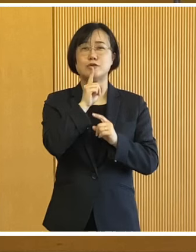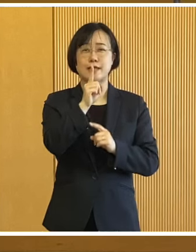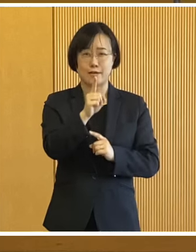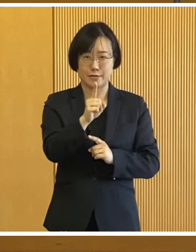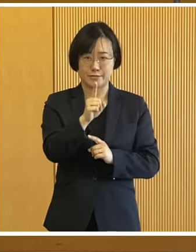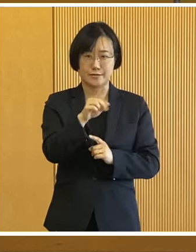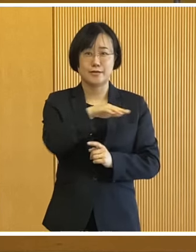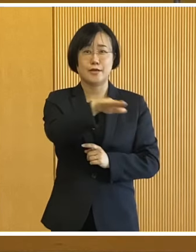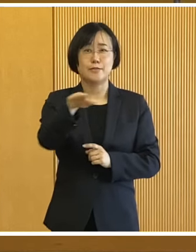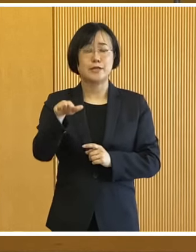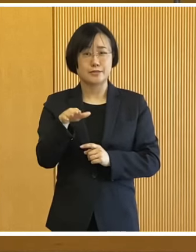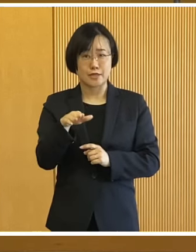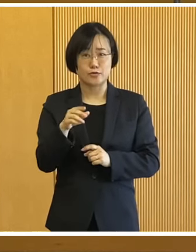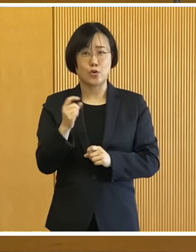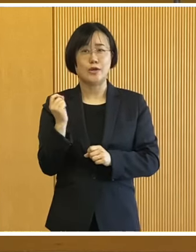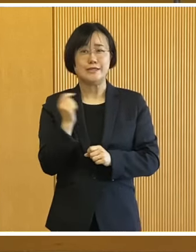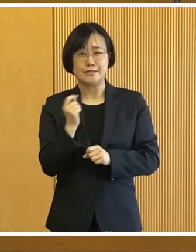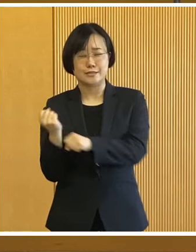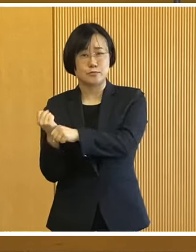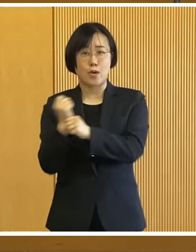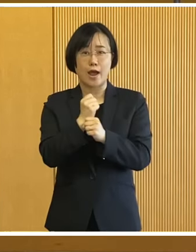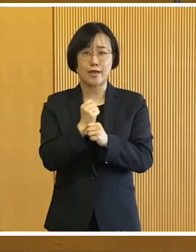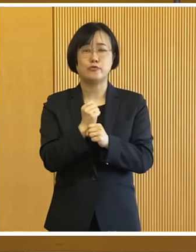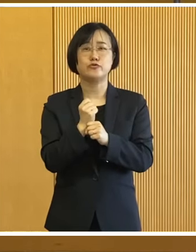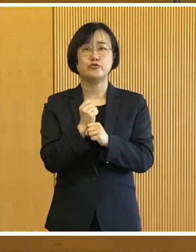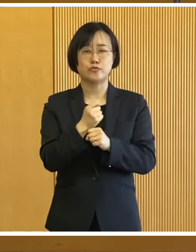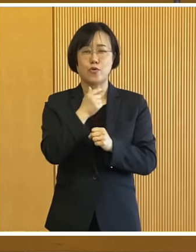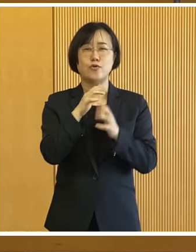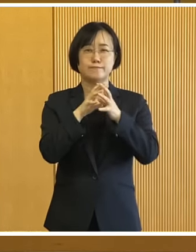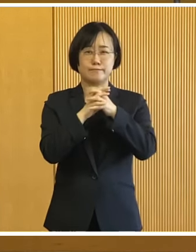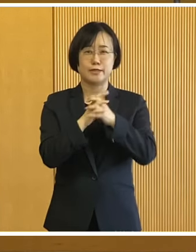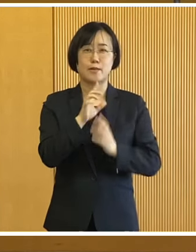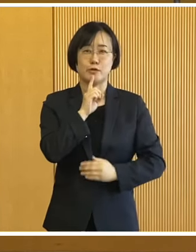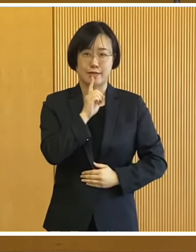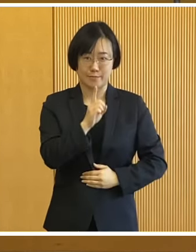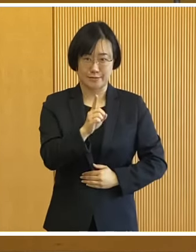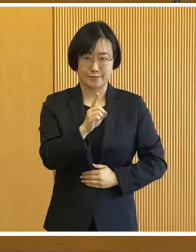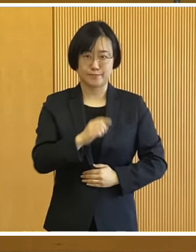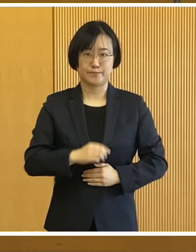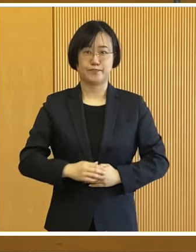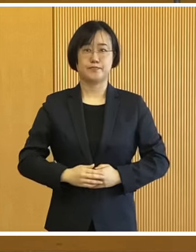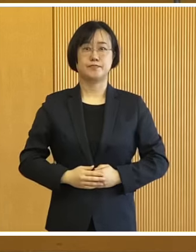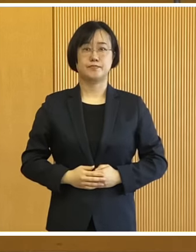そして1日も早い復旧・復興を 祈念申し上げるところであります